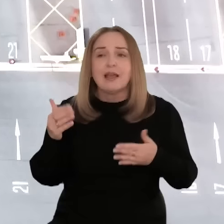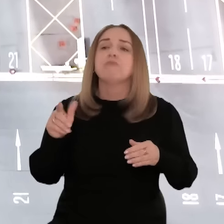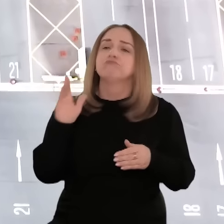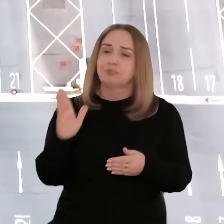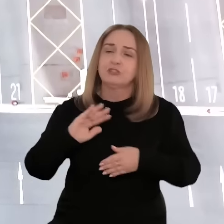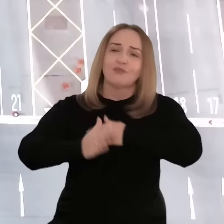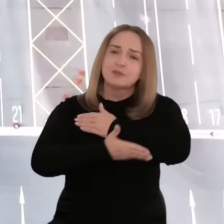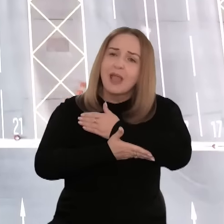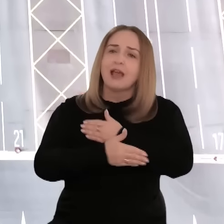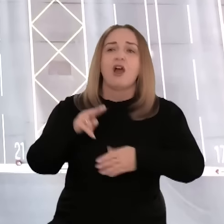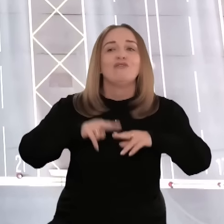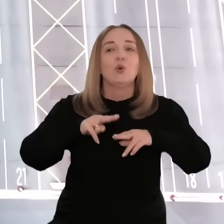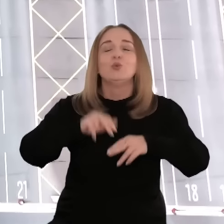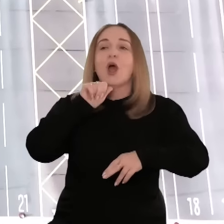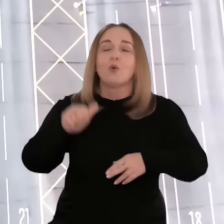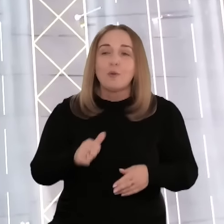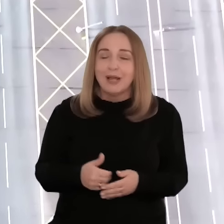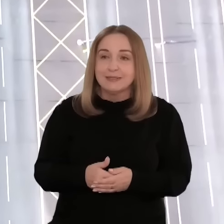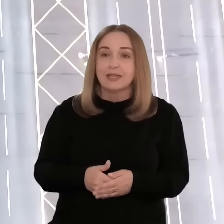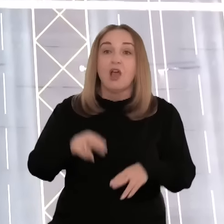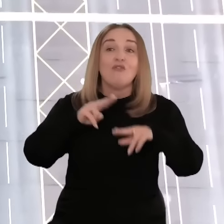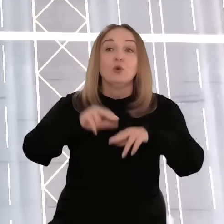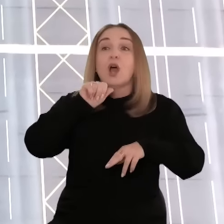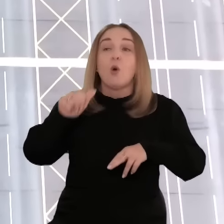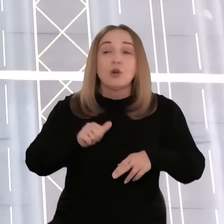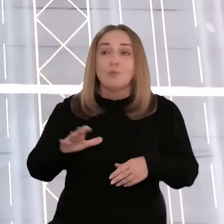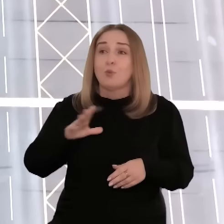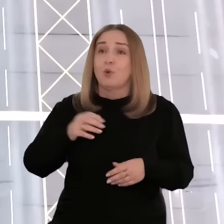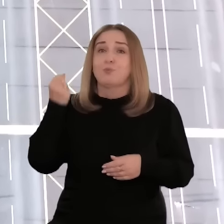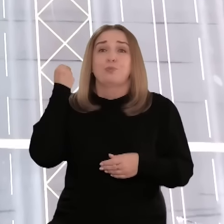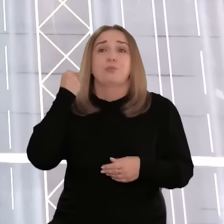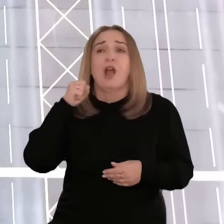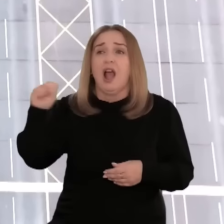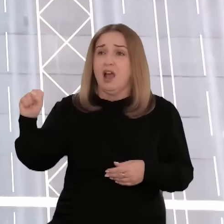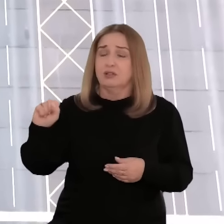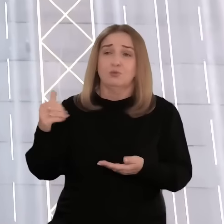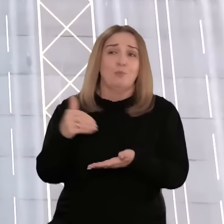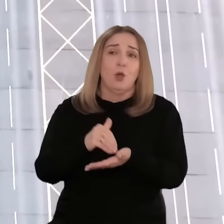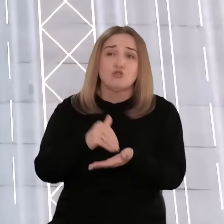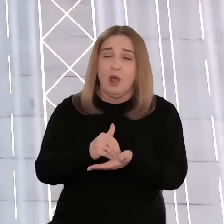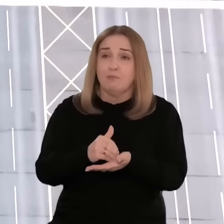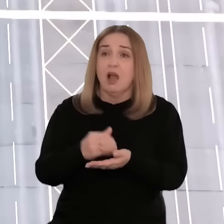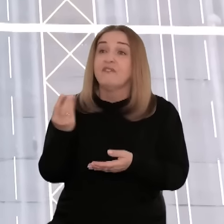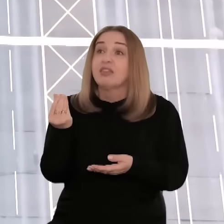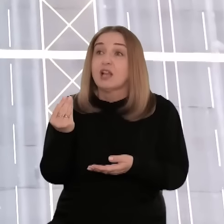na wsparcie Funduszy Europejskich. Fundusze unijne były dla nas dużym odciążeniem finansowym.